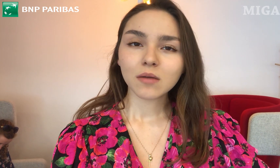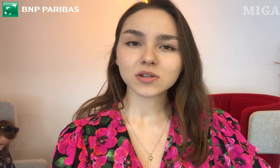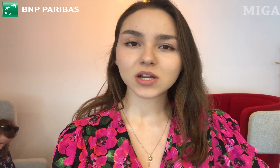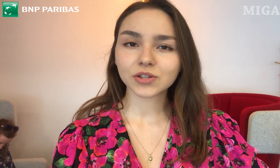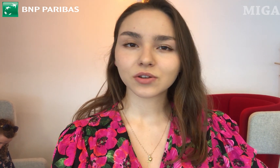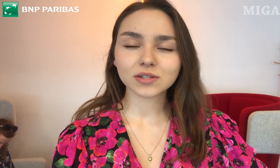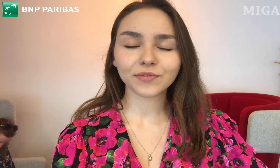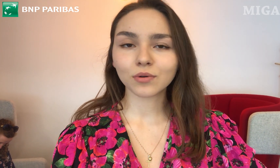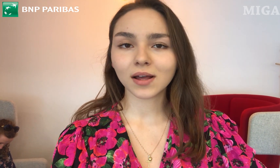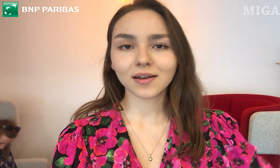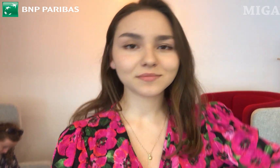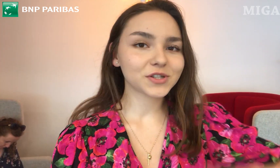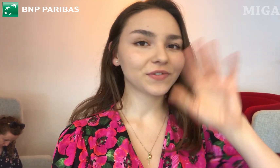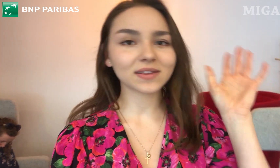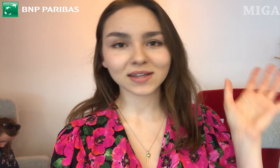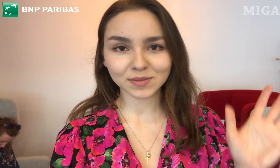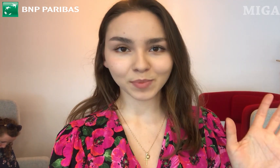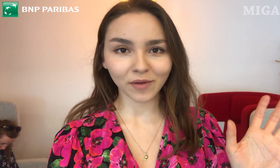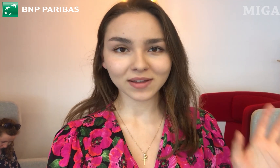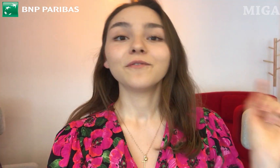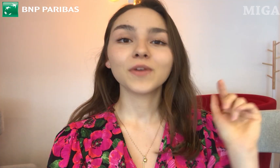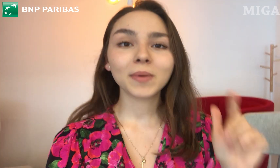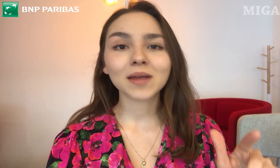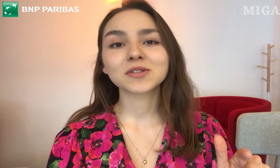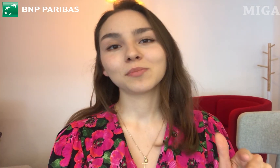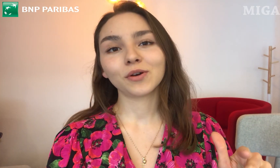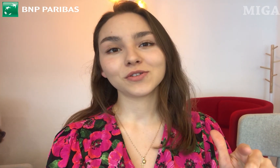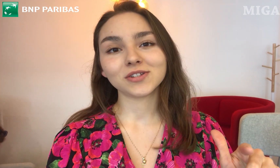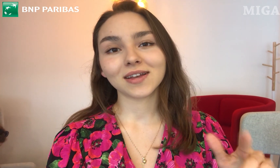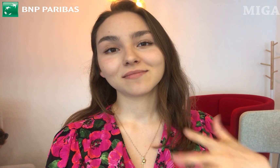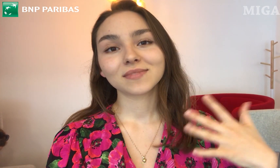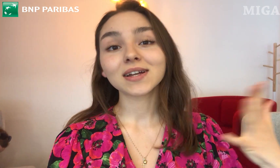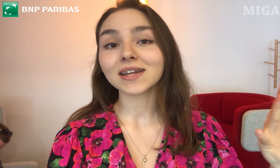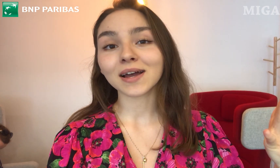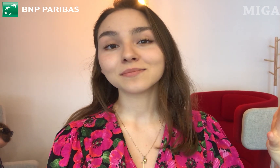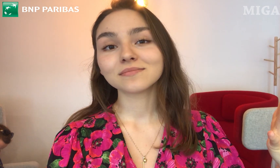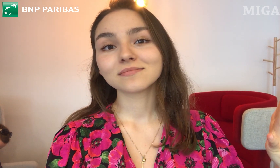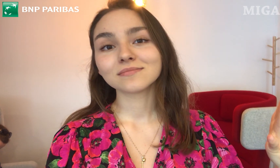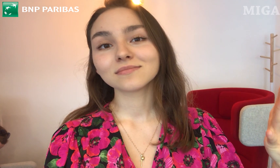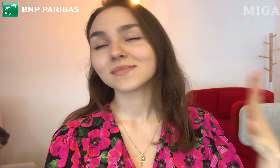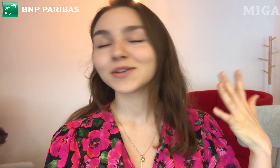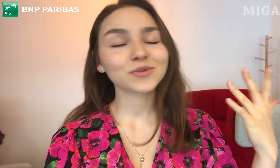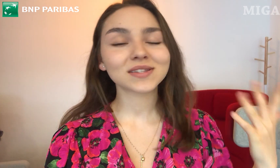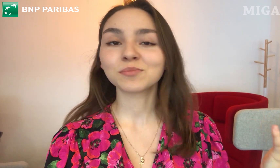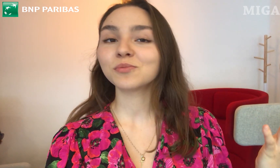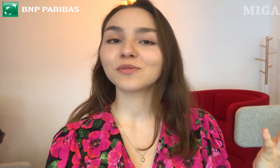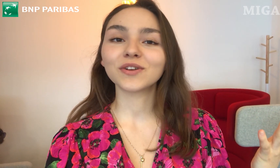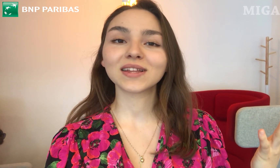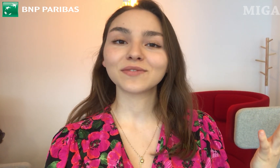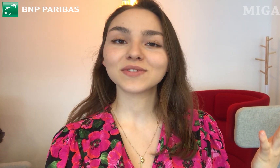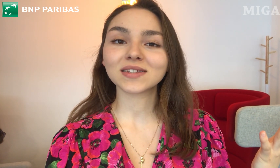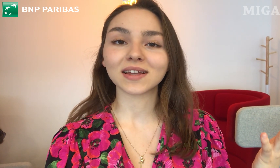Myślę, że to jest w ogóle świetna sprawa. Wybieram sobie godzinę, klikam i już jestem umówiona na wizytę.